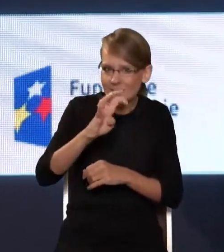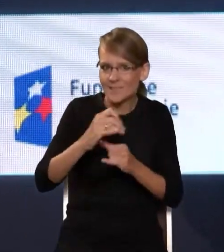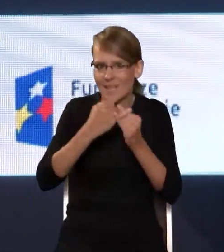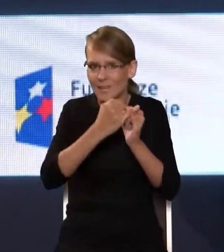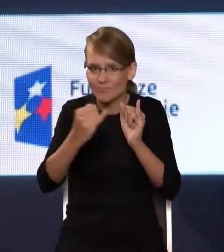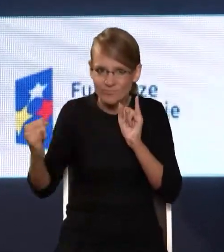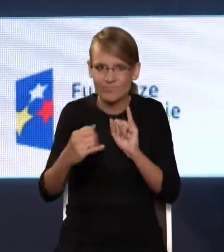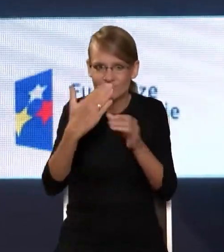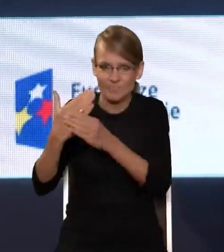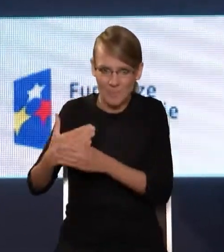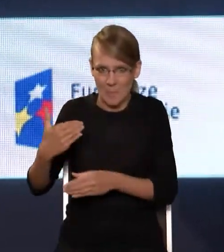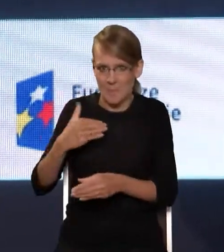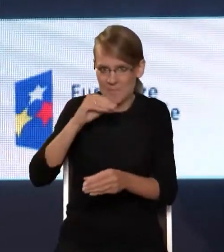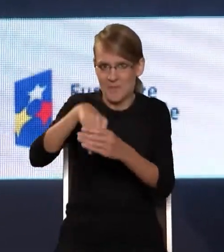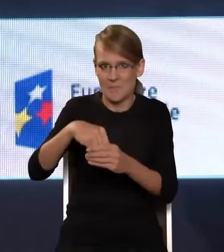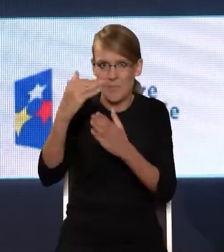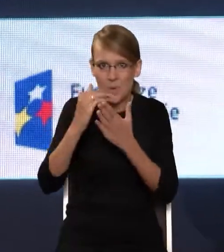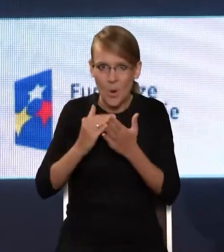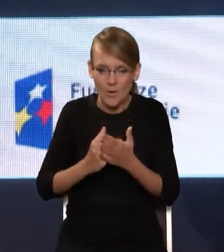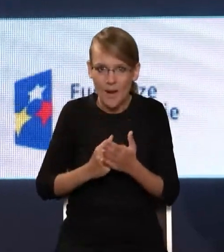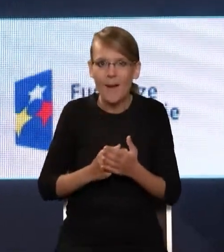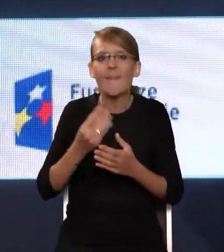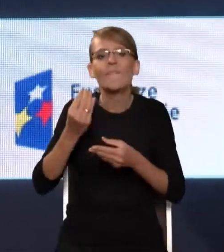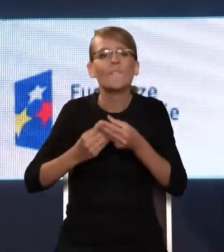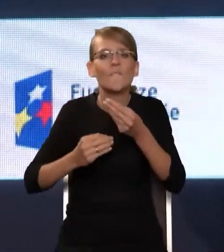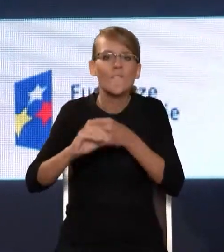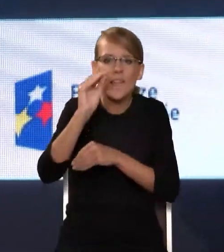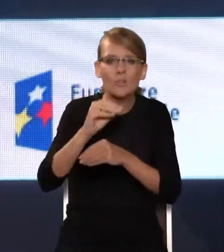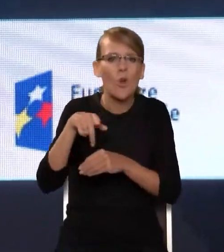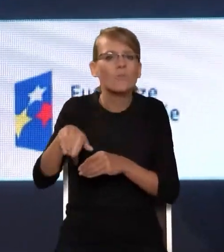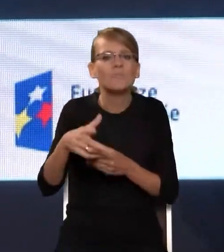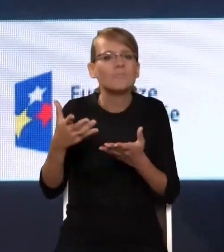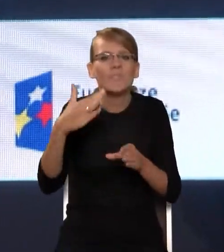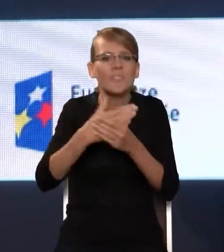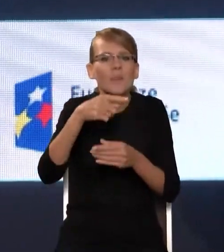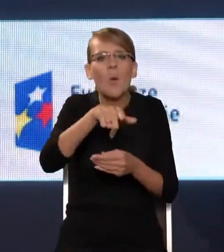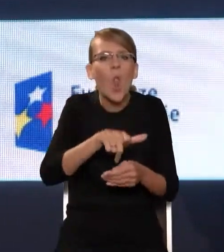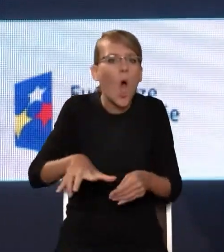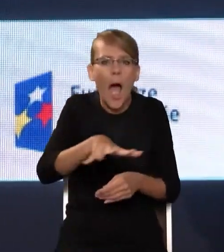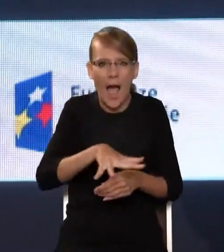wzięło udział w tym programie. W dużej części to są operatorzy lokalni. Można powiedzieć, że program OSE też